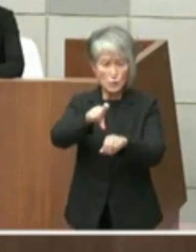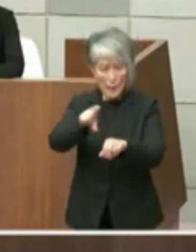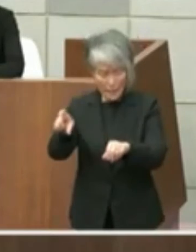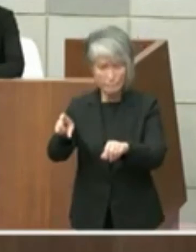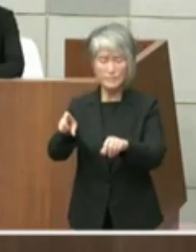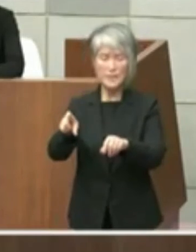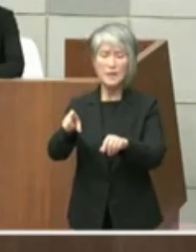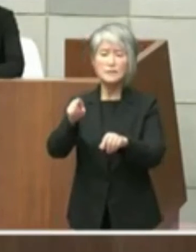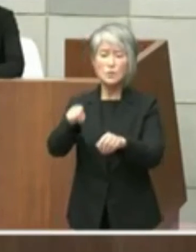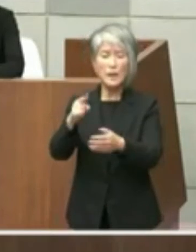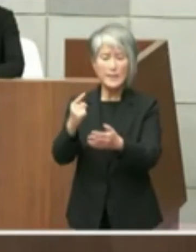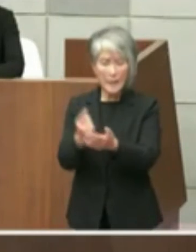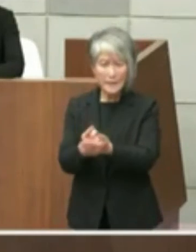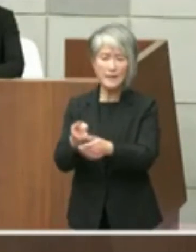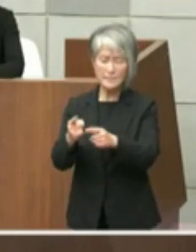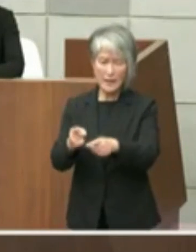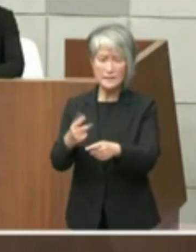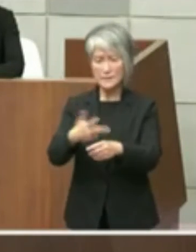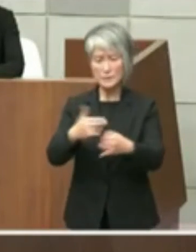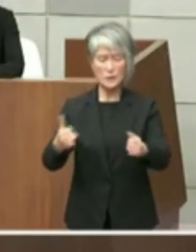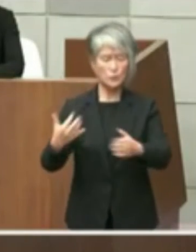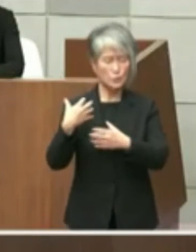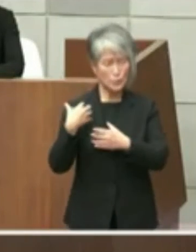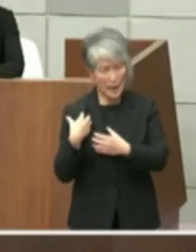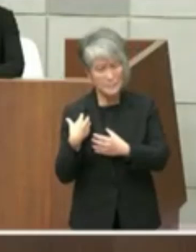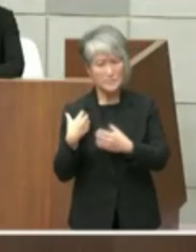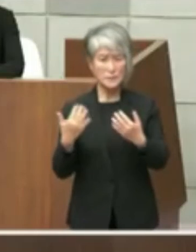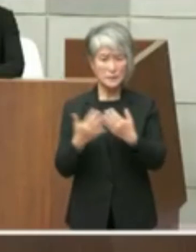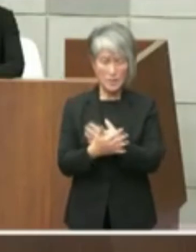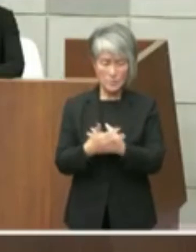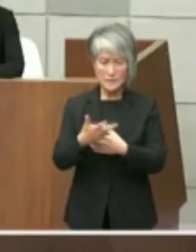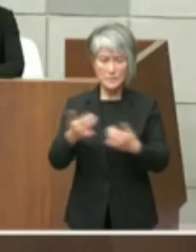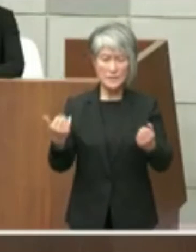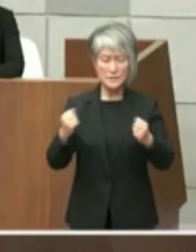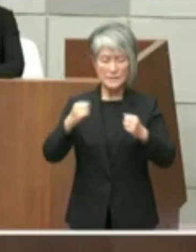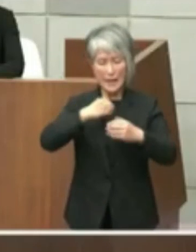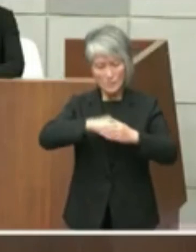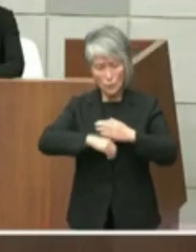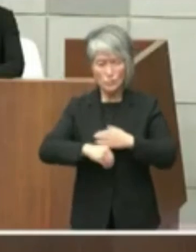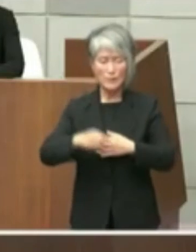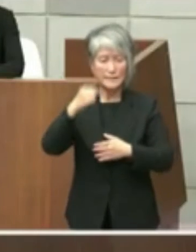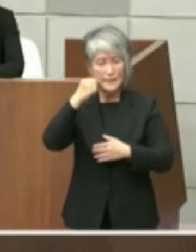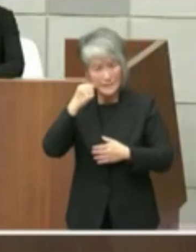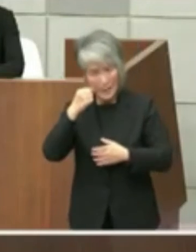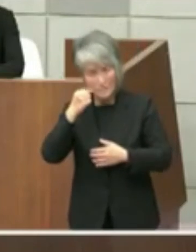ことになりこれは到底シミに納得頂けない と考えているところでございます